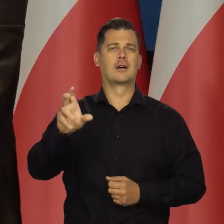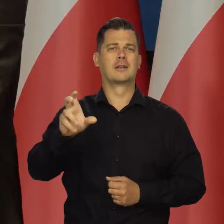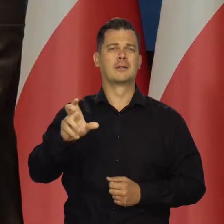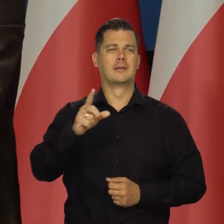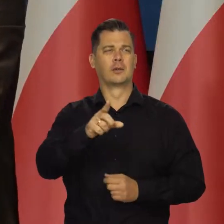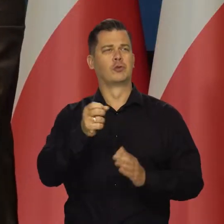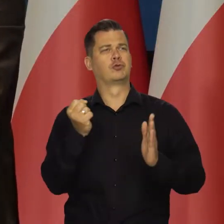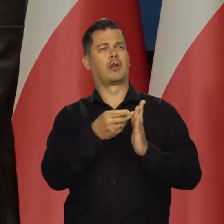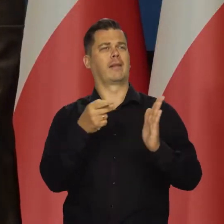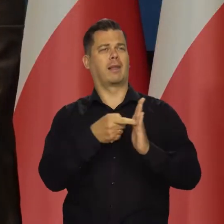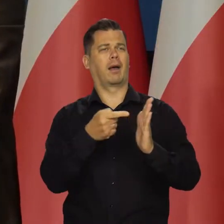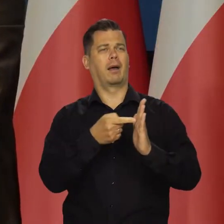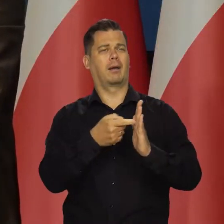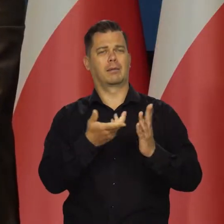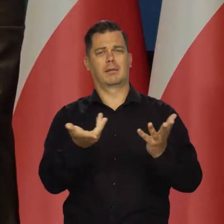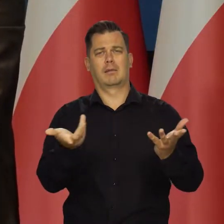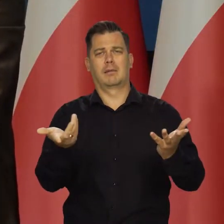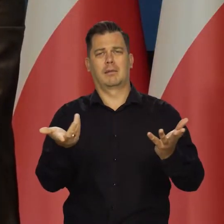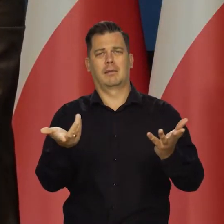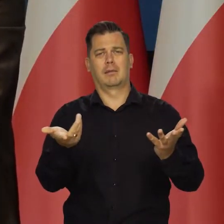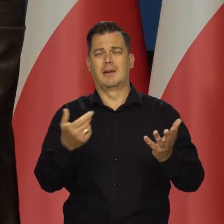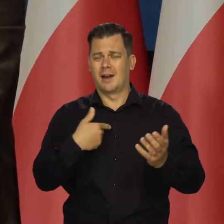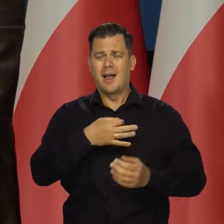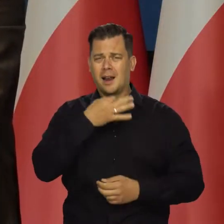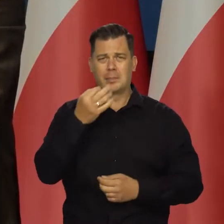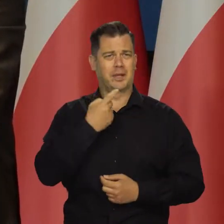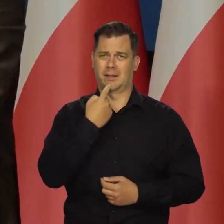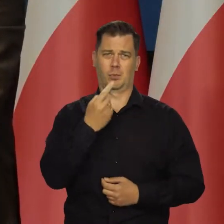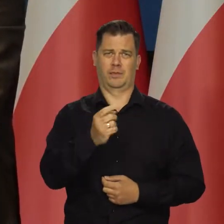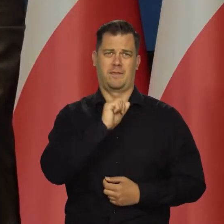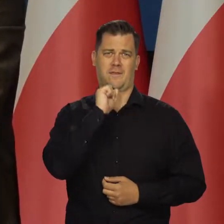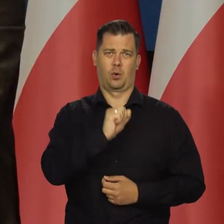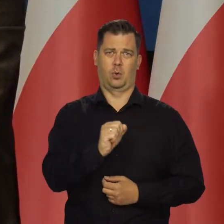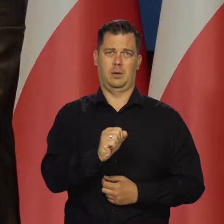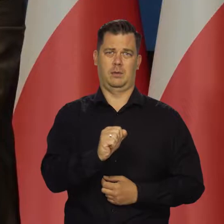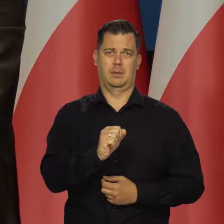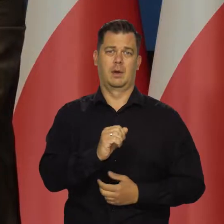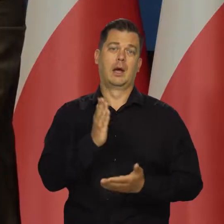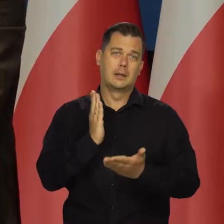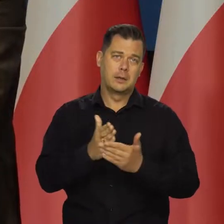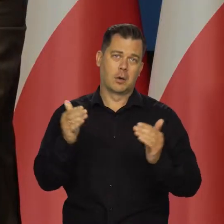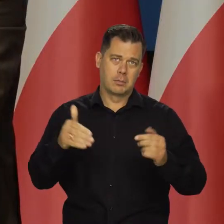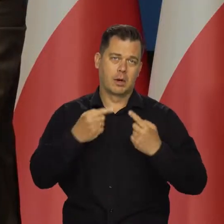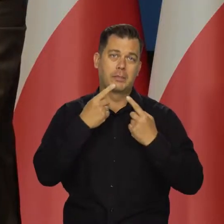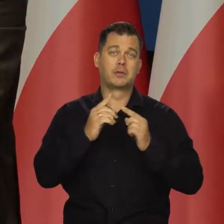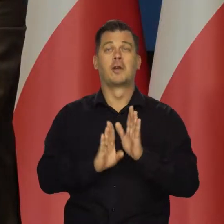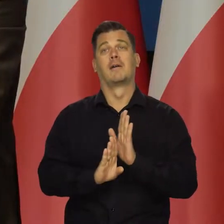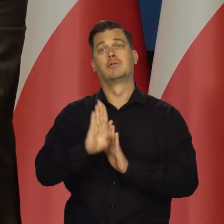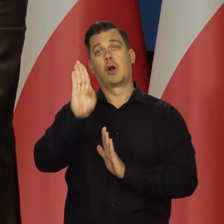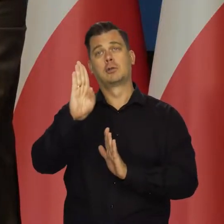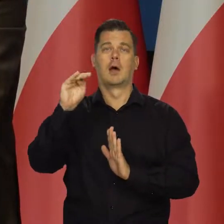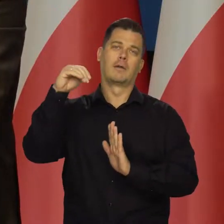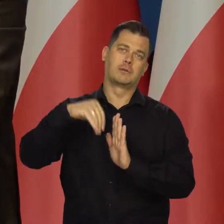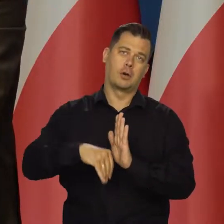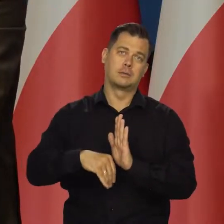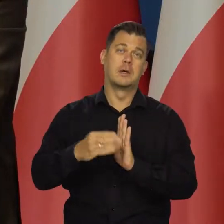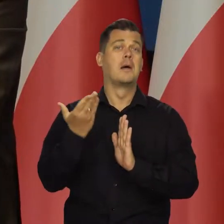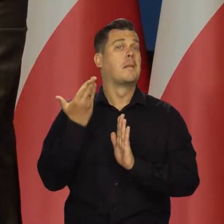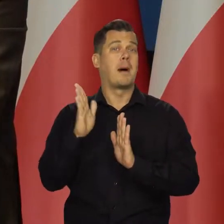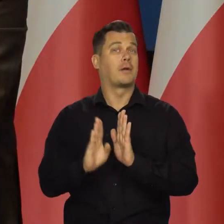Będę podawał mniej danych albo w ogóle i posługiwał się tylko określeniami wzrośnie, zmaleje, albo bardziej wzrośnie lub bardziej zmaleje.